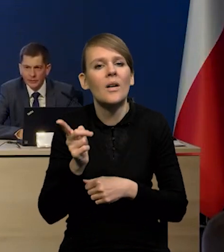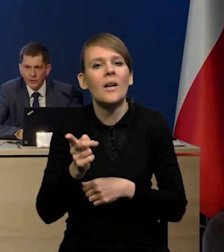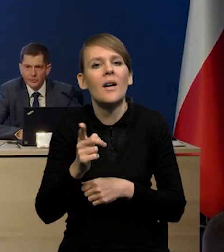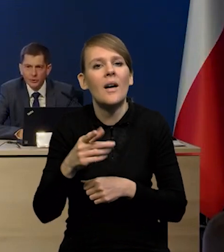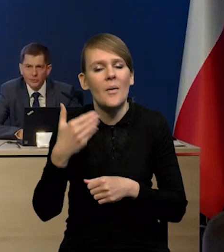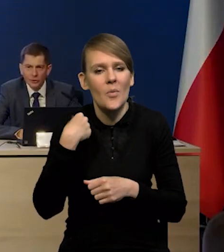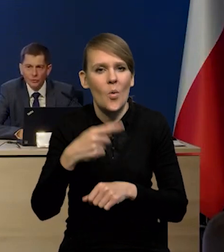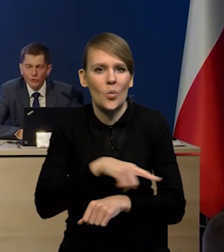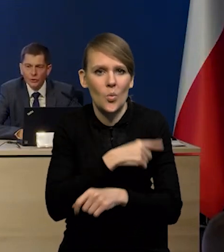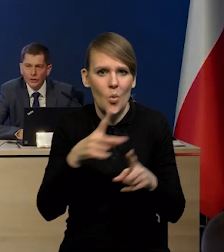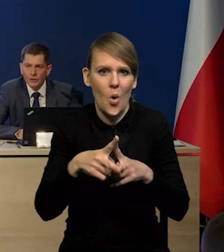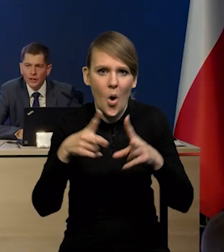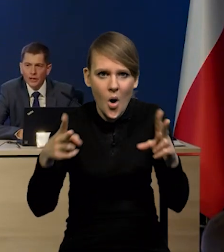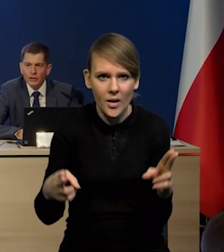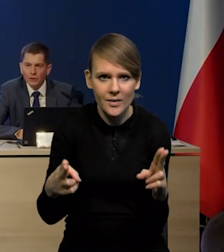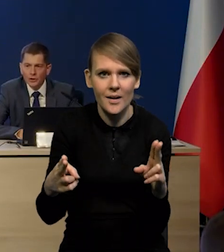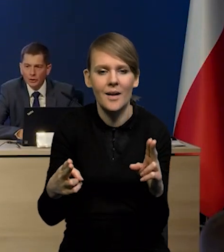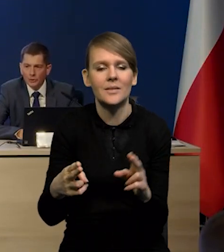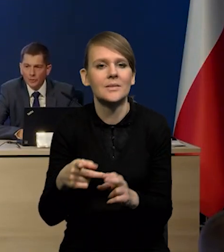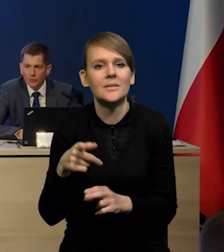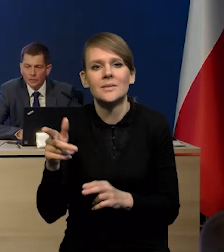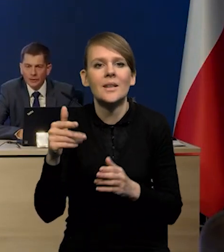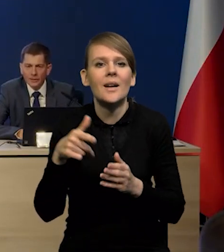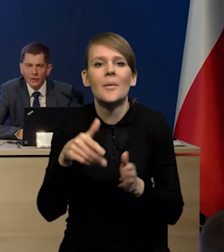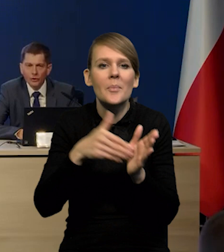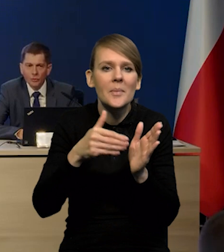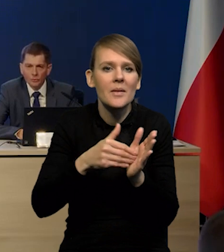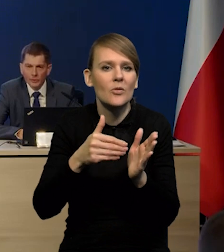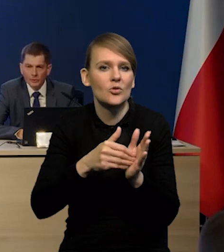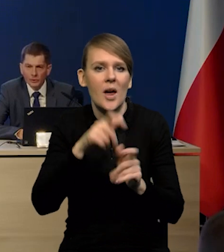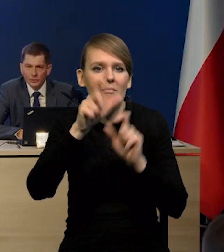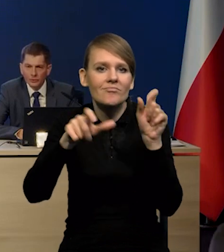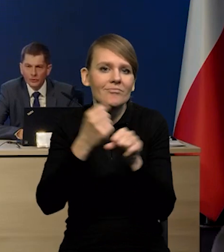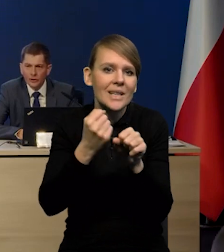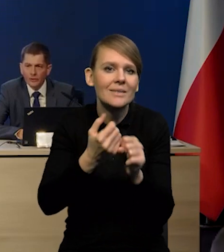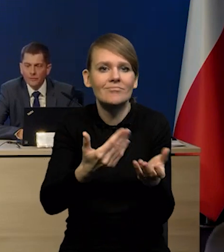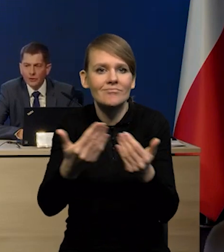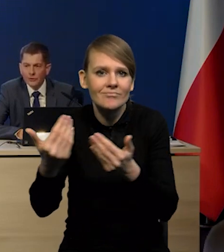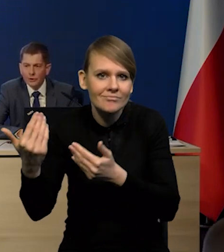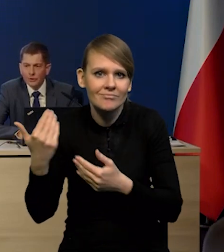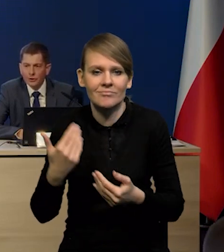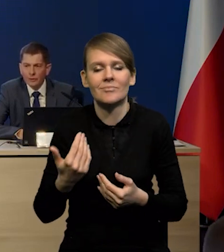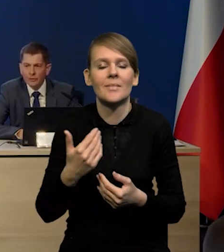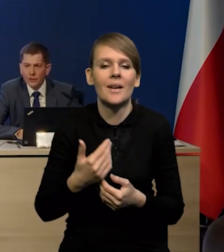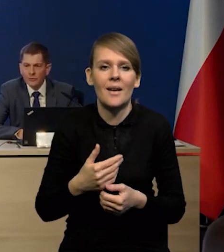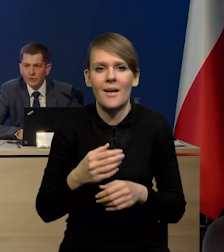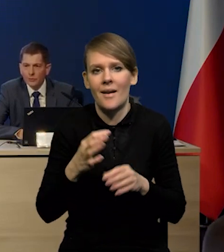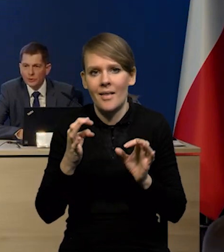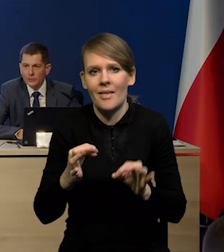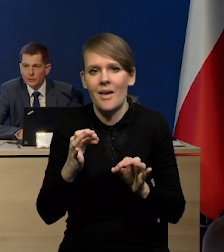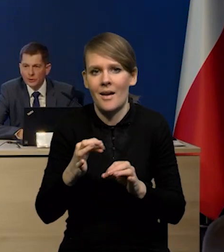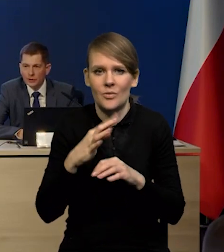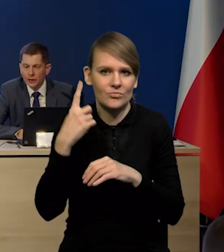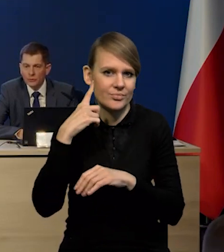To znaczy mieliśmy tak długi okres silnego popytu na pracę i niedoboru pracowników i jednocześnie mamy coraz więcej pozytywnych sygnałów.